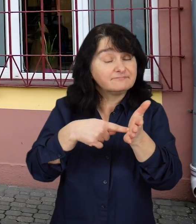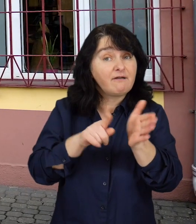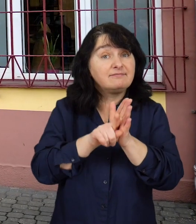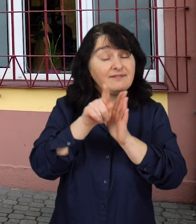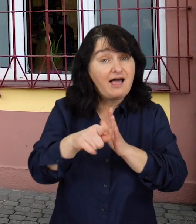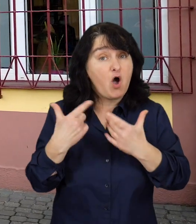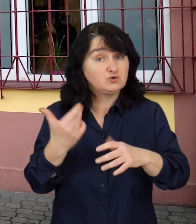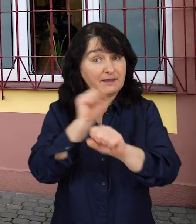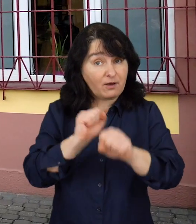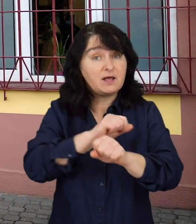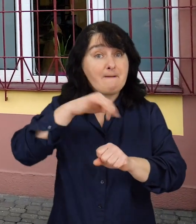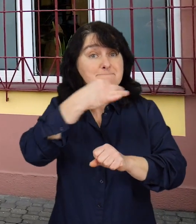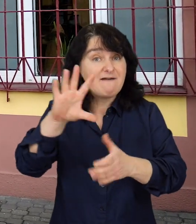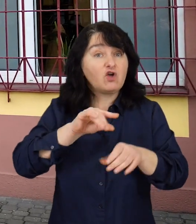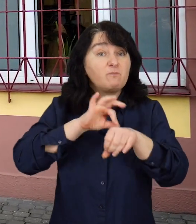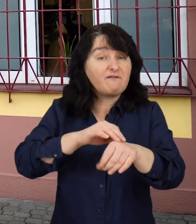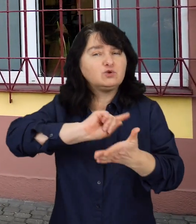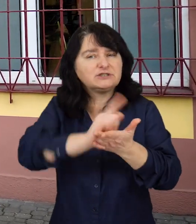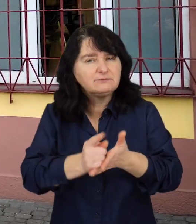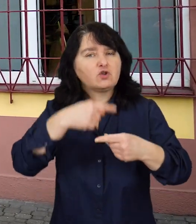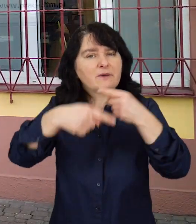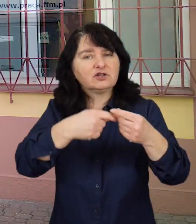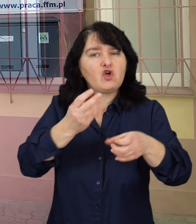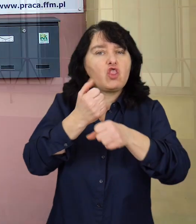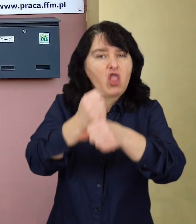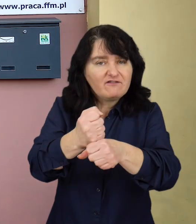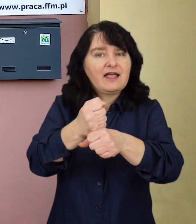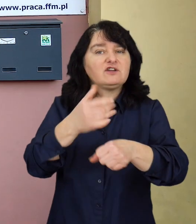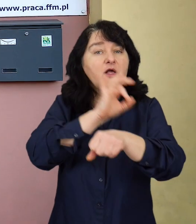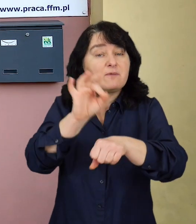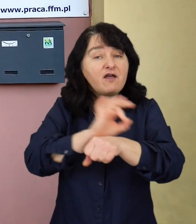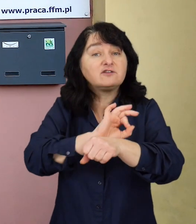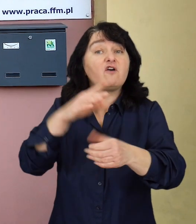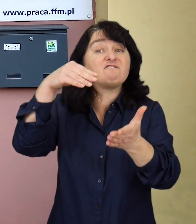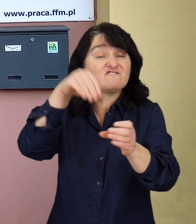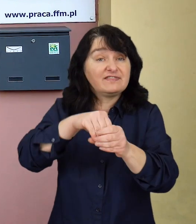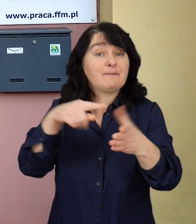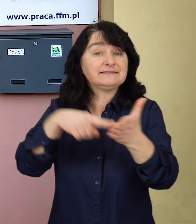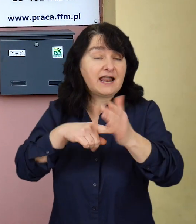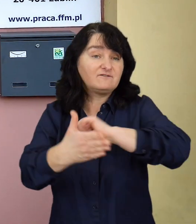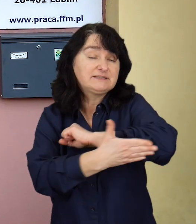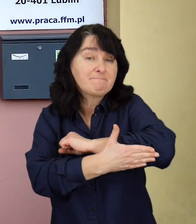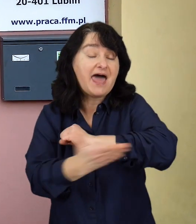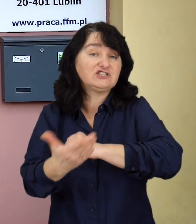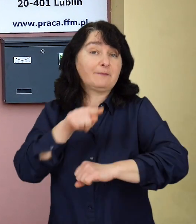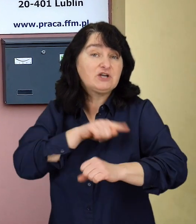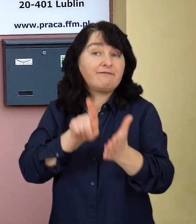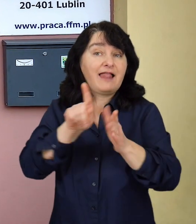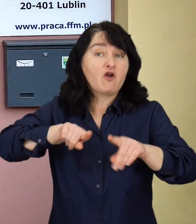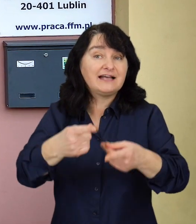Z myślą o nich, PFRON wdraża przyśpieszoną procedurę dofinansowań projektów z zakresu wsparcia psychologicznego dla organizacji samorządowych.